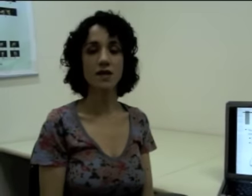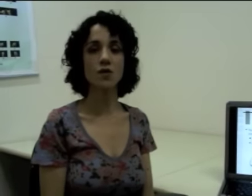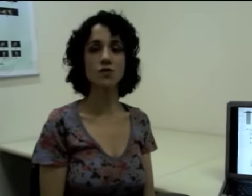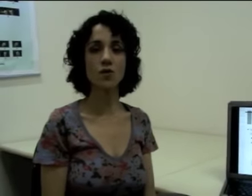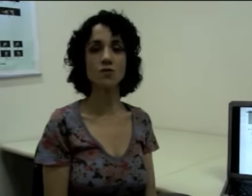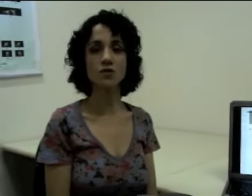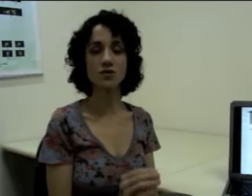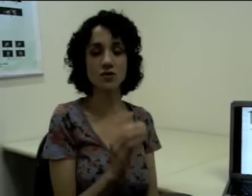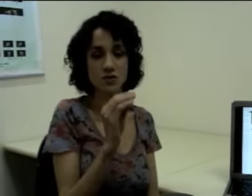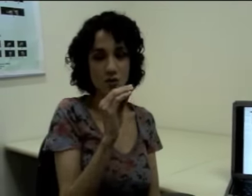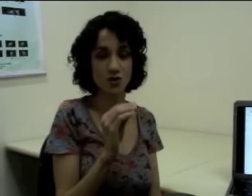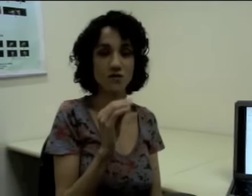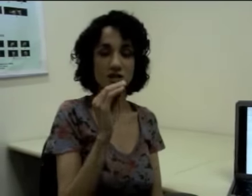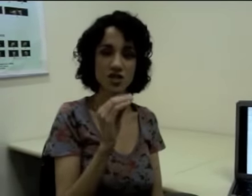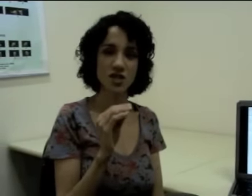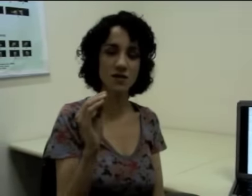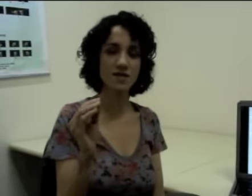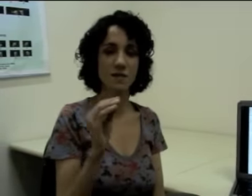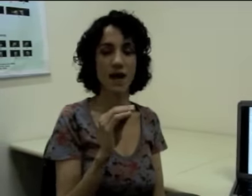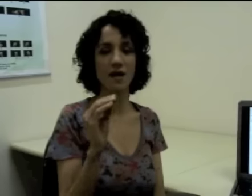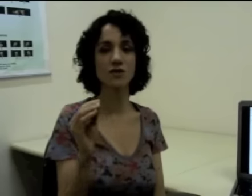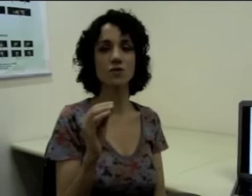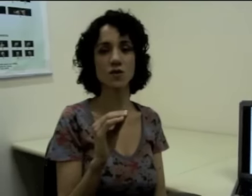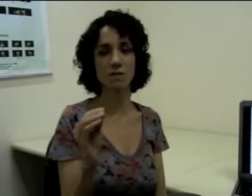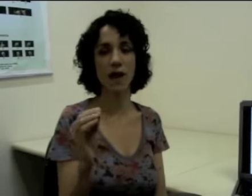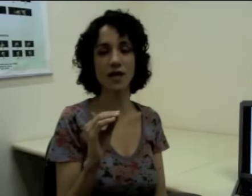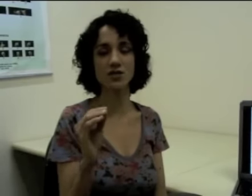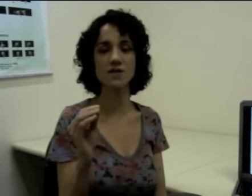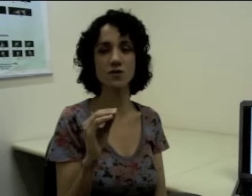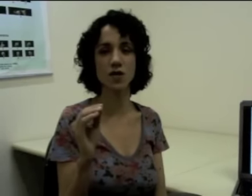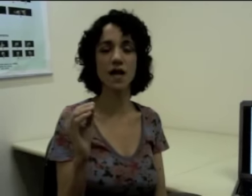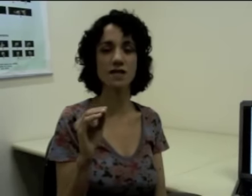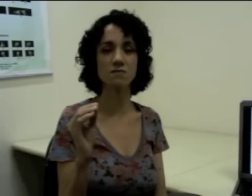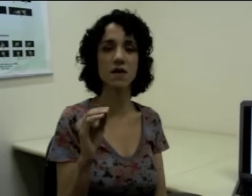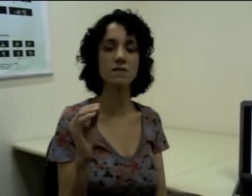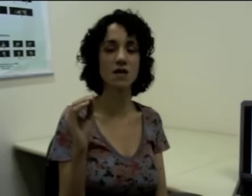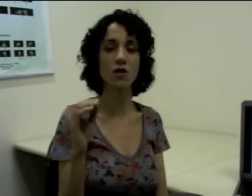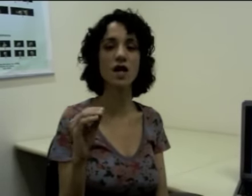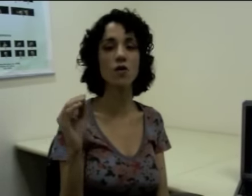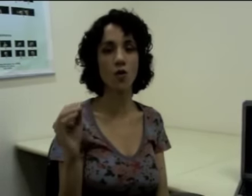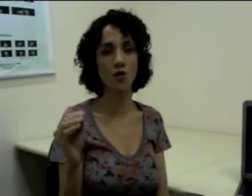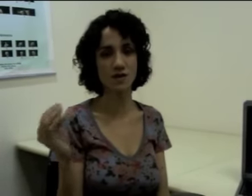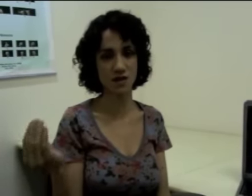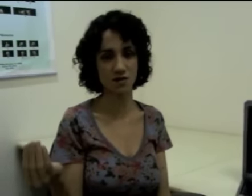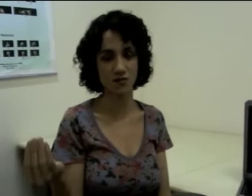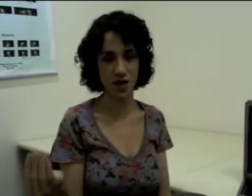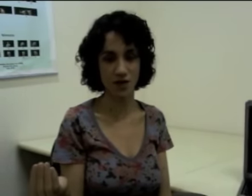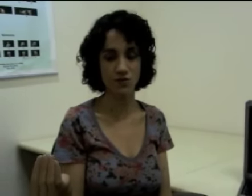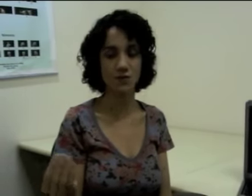Então eu estou dividindo essa palavra em duas partes, em unidades mínimas, agora com significado.